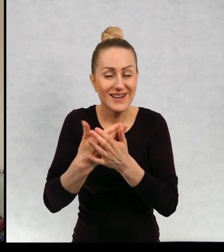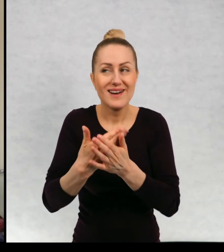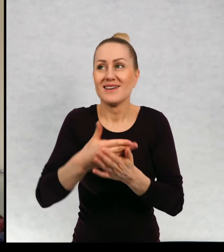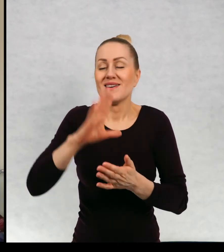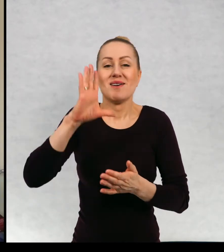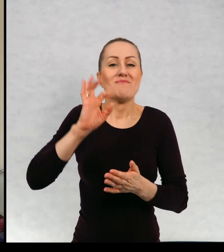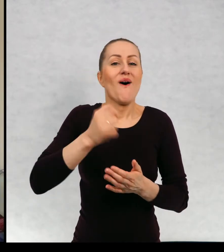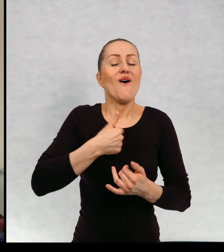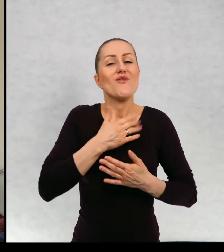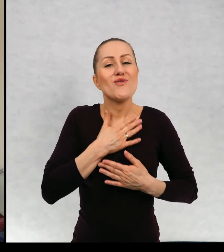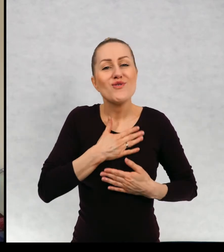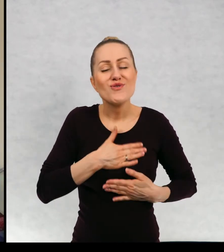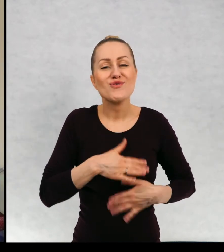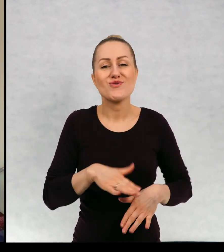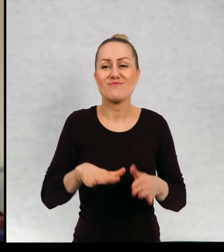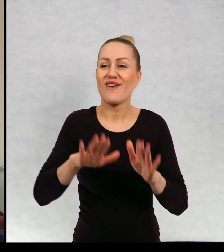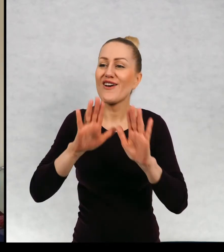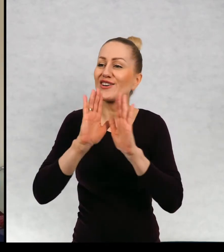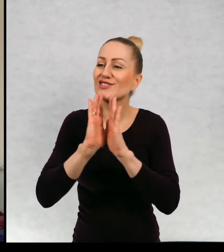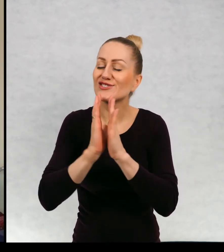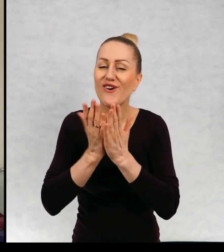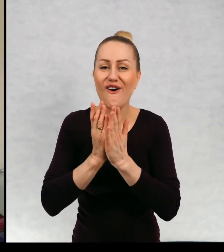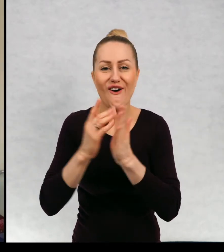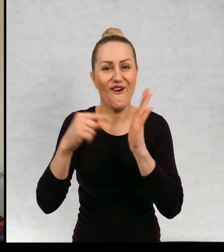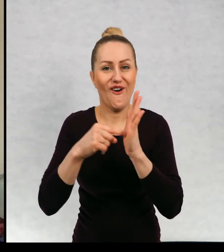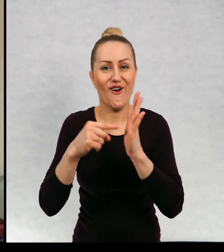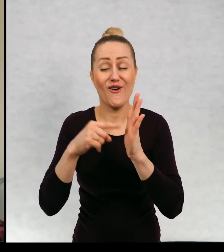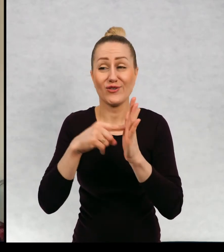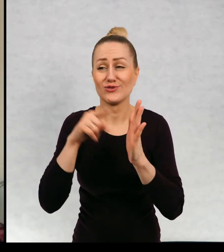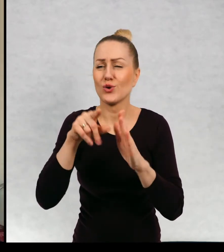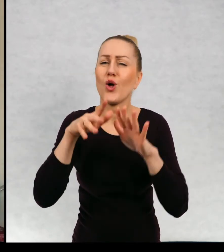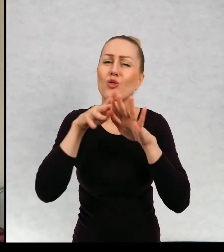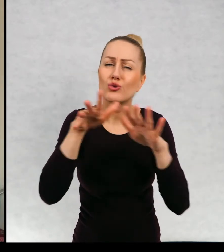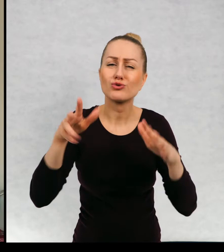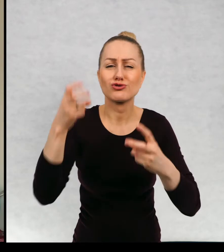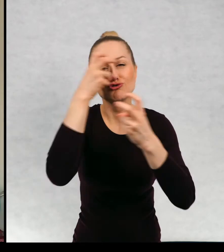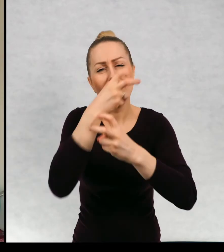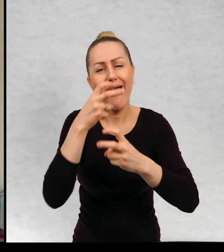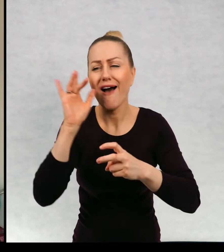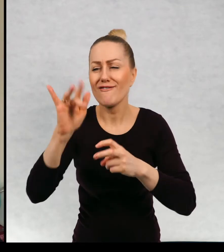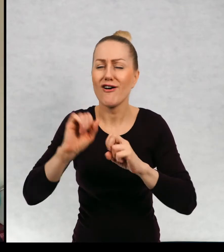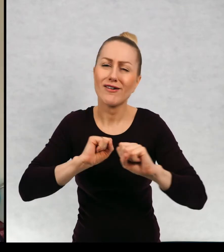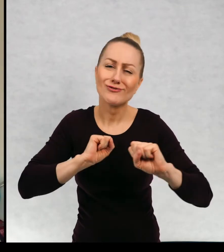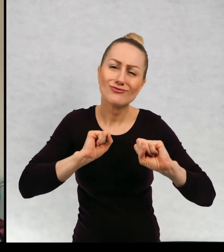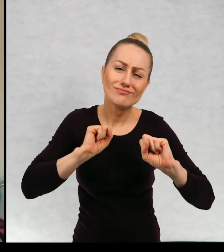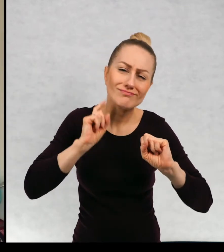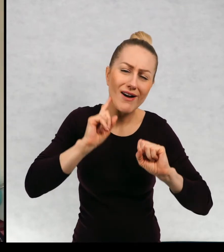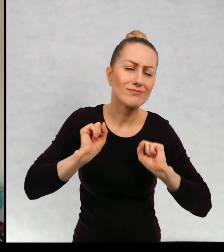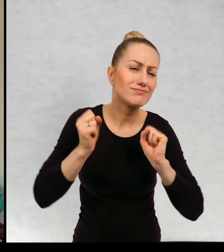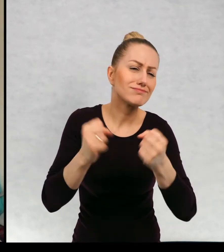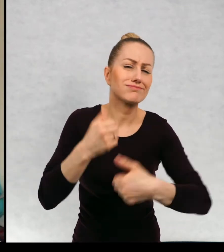Może dlatego, że ja lubię książki, w których oczywiście dużo ciekawych rzeczy się dzieje. Staram się oczywiście, żeby we